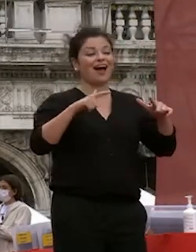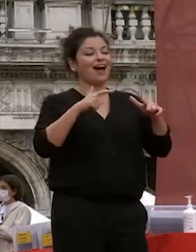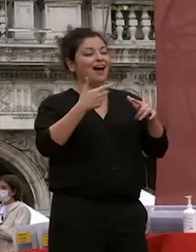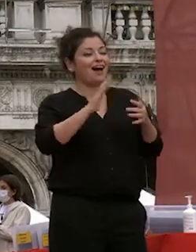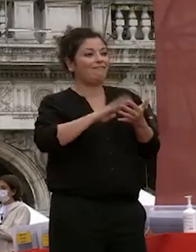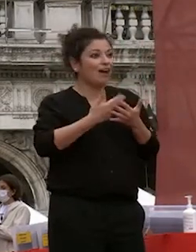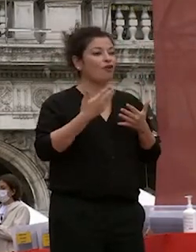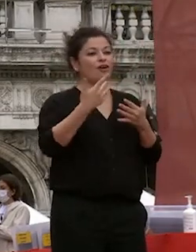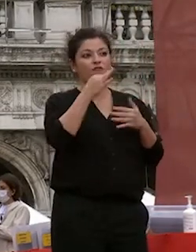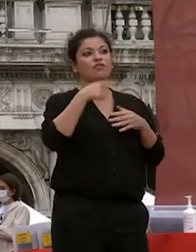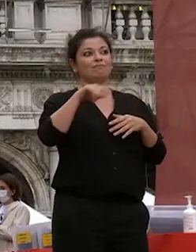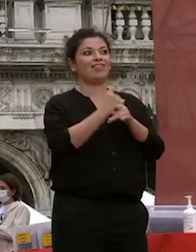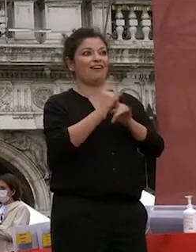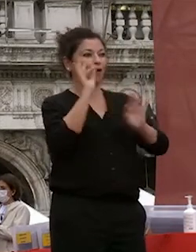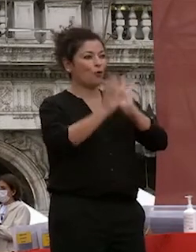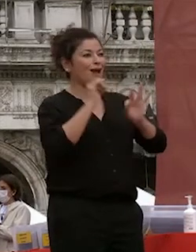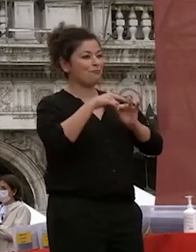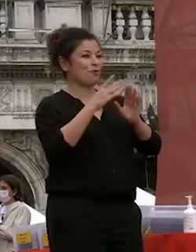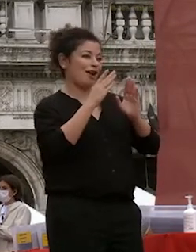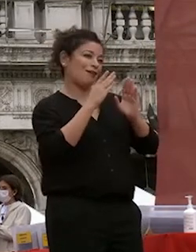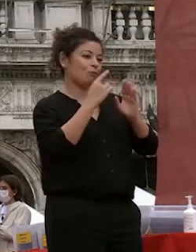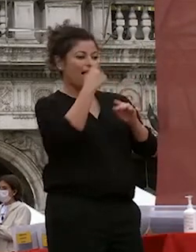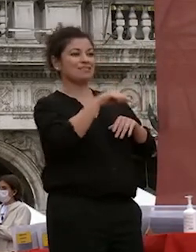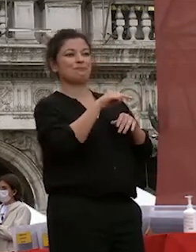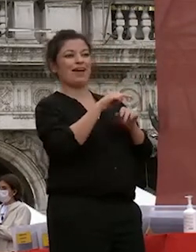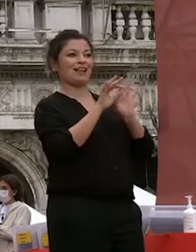attenzione anche a questi aspetti oltre che ovviamente agli aspetti di sicurezza